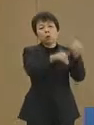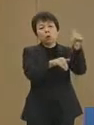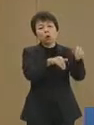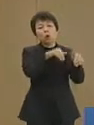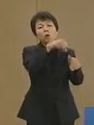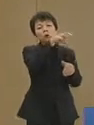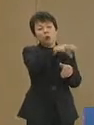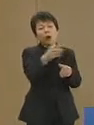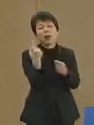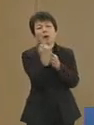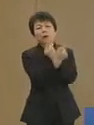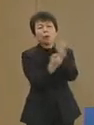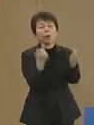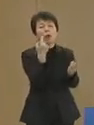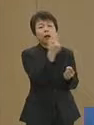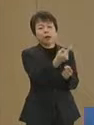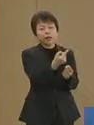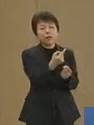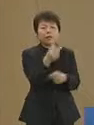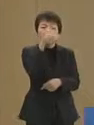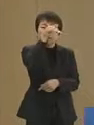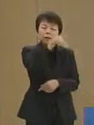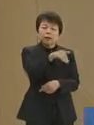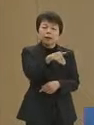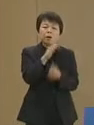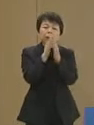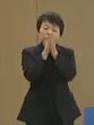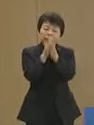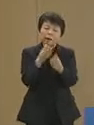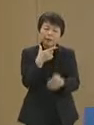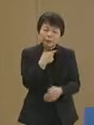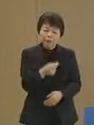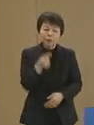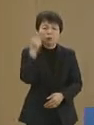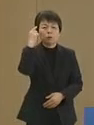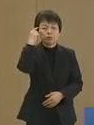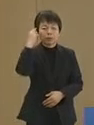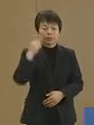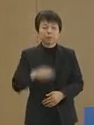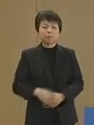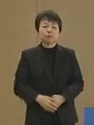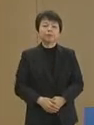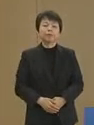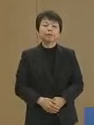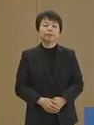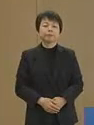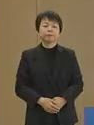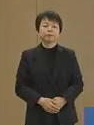選挙への参加をお願いしたい と存じます